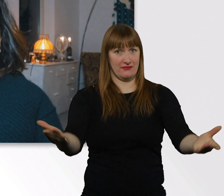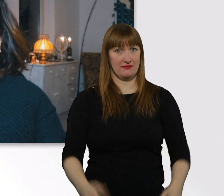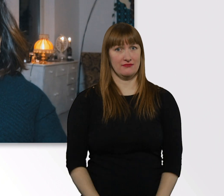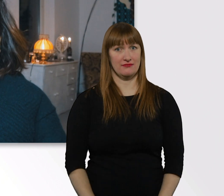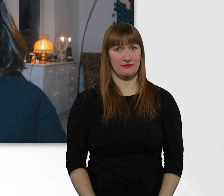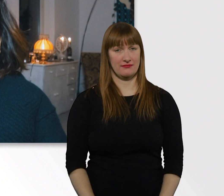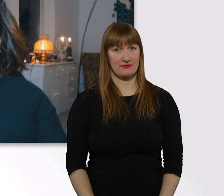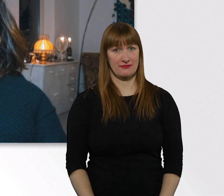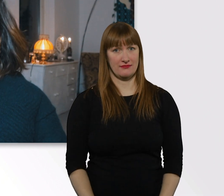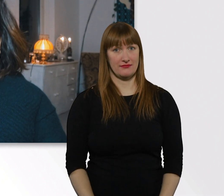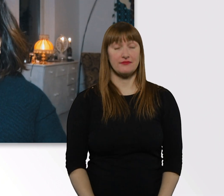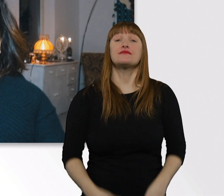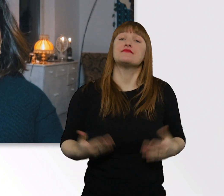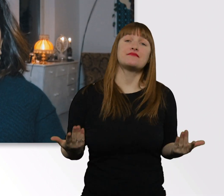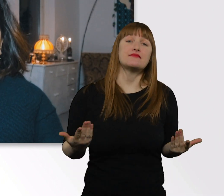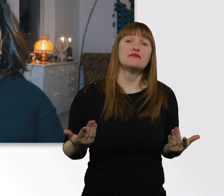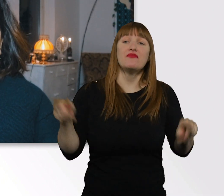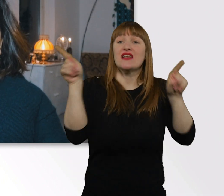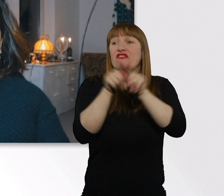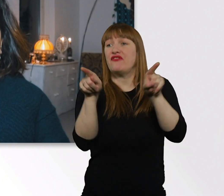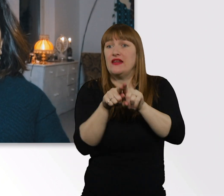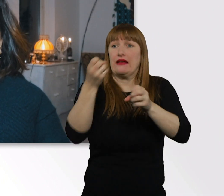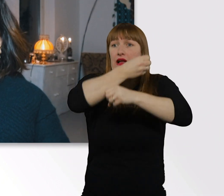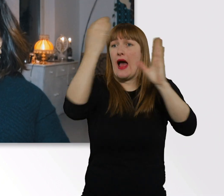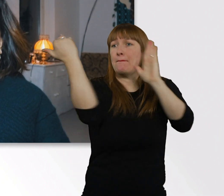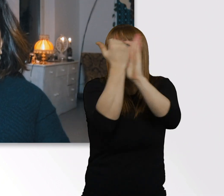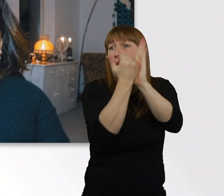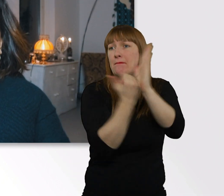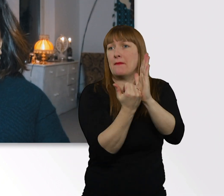Es gibt leider kein Rezept dafür, wie wir Menschen untereinander,